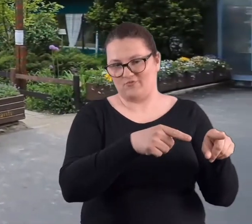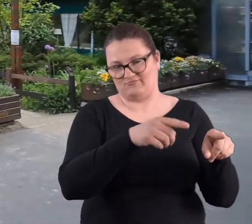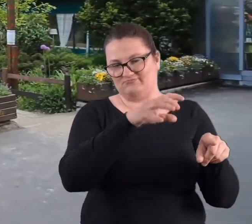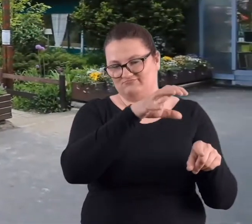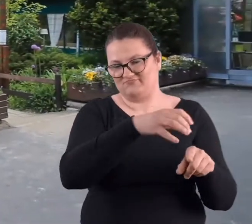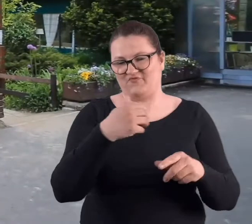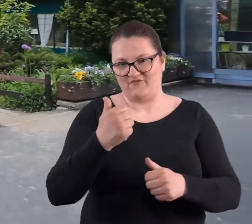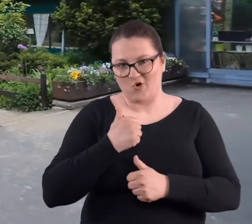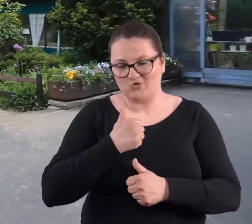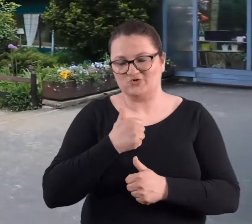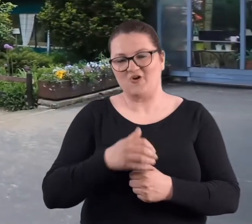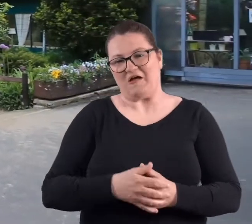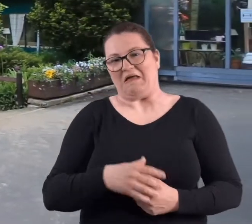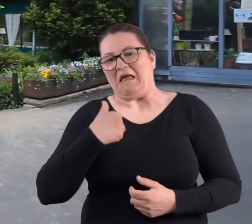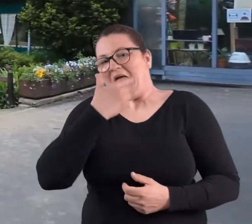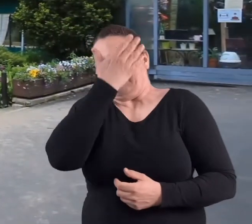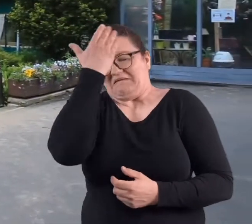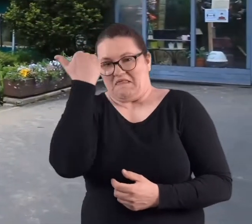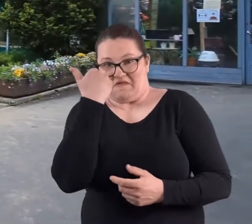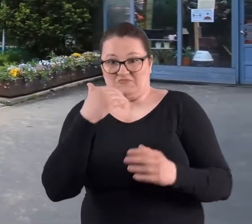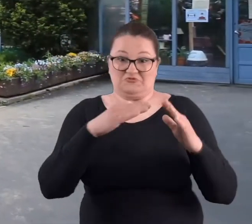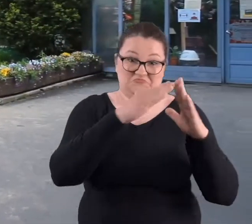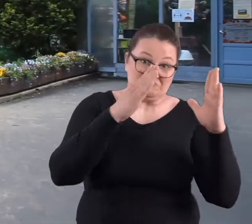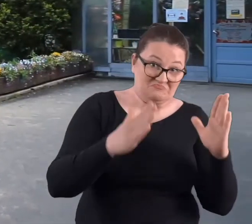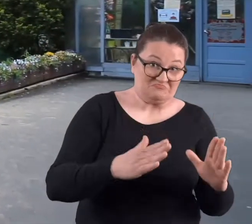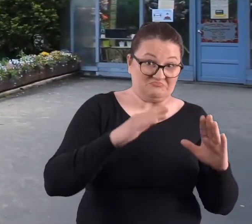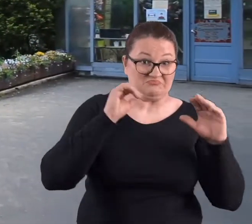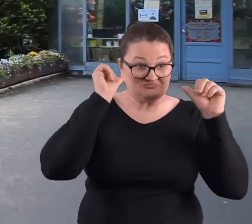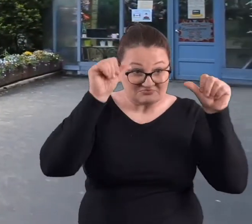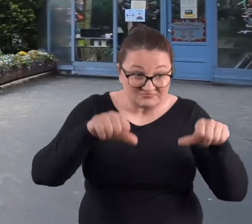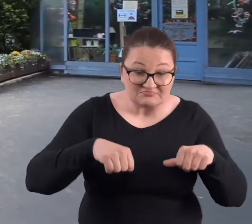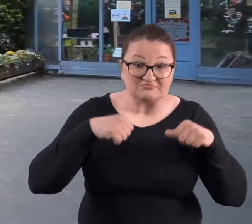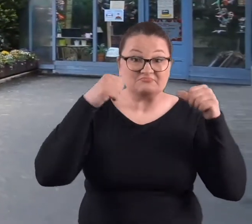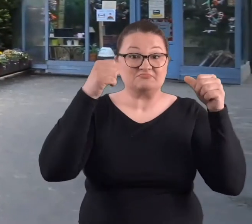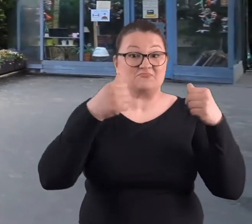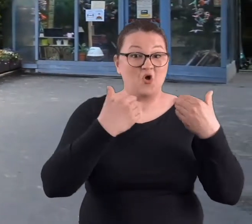I tam właśnie, no nie wiem czy ta budka była czynna we wszystkie